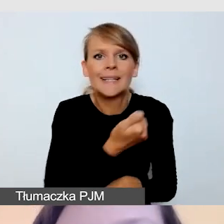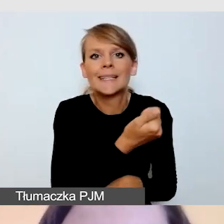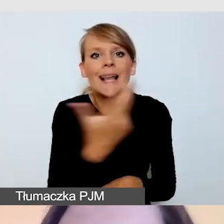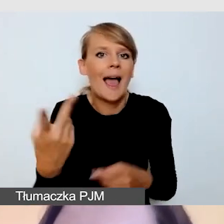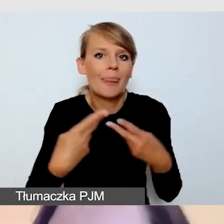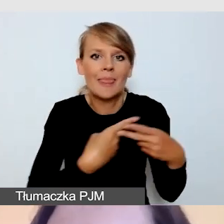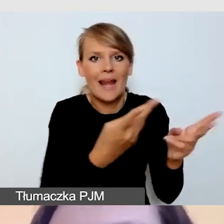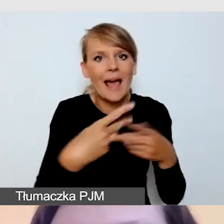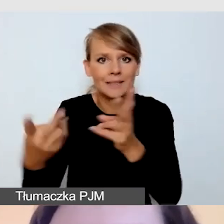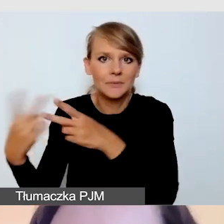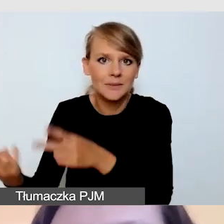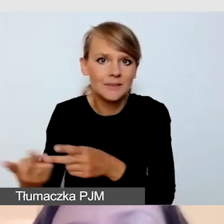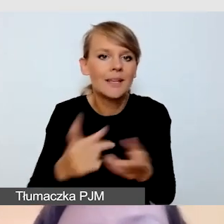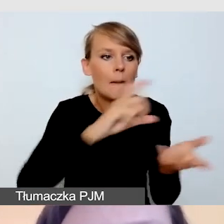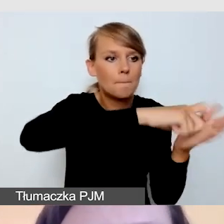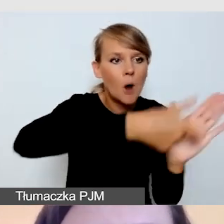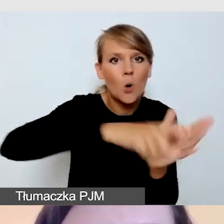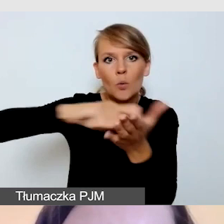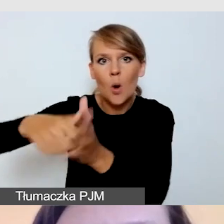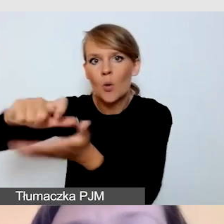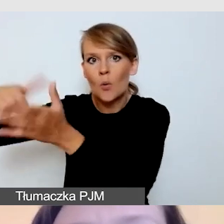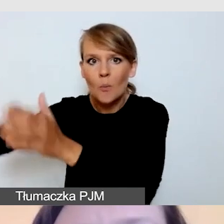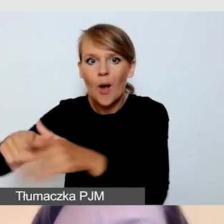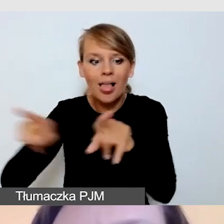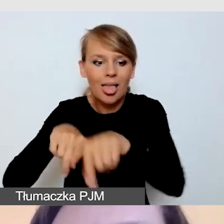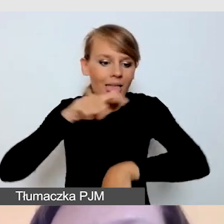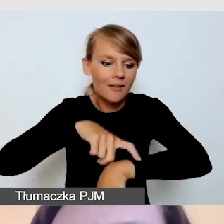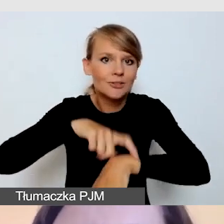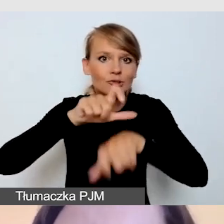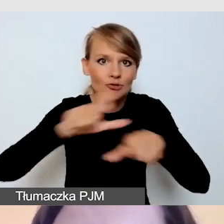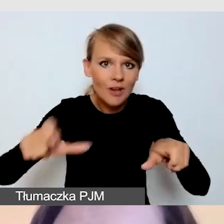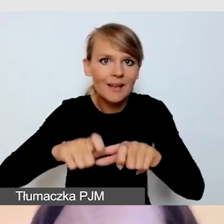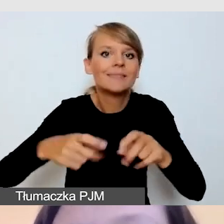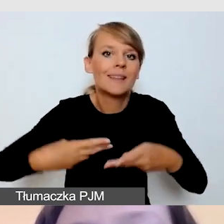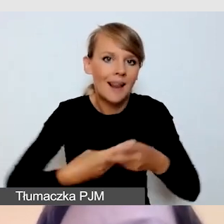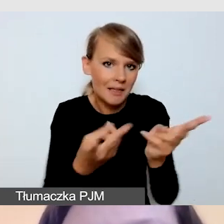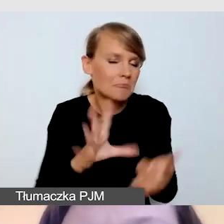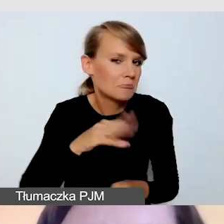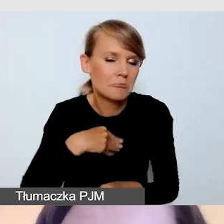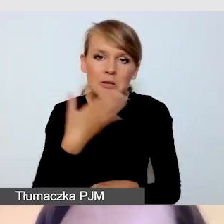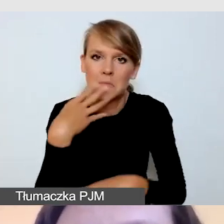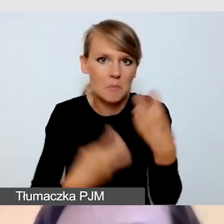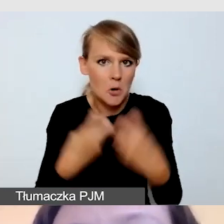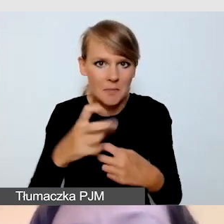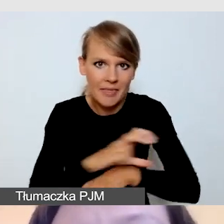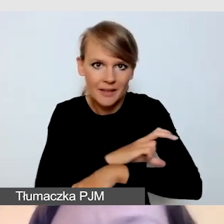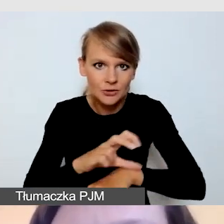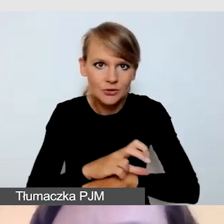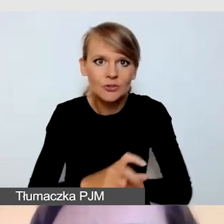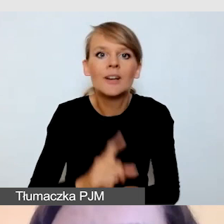z kilku pokoi równolegle. Ale zapewnienie dostępności do kilku równoległych sesji